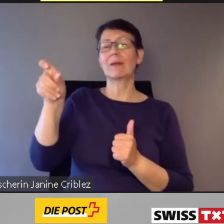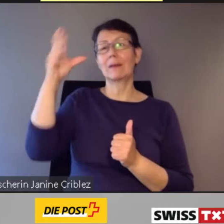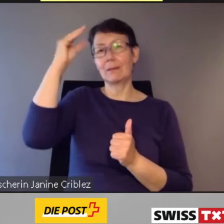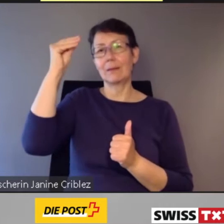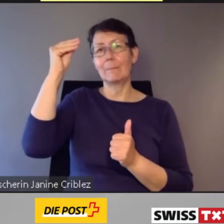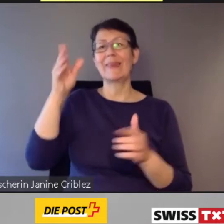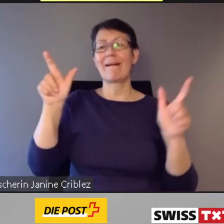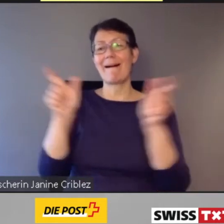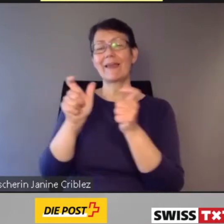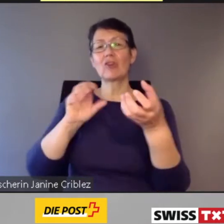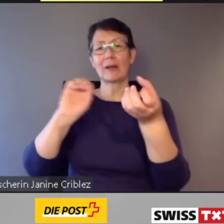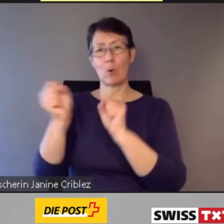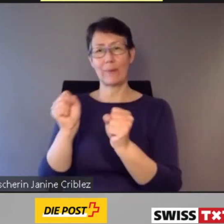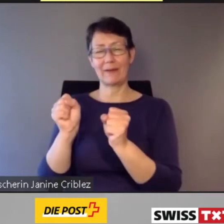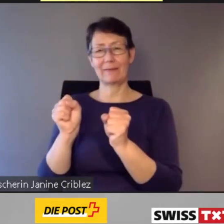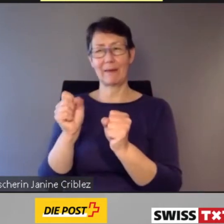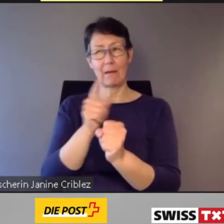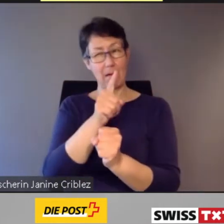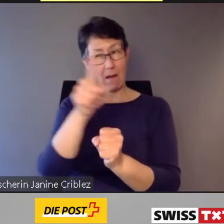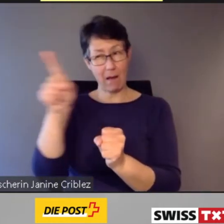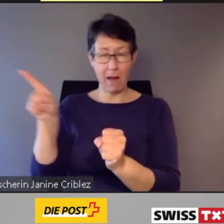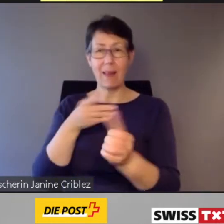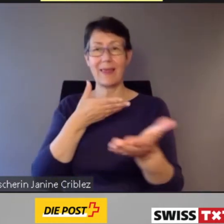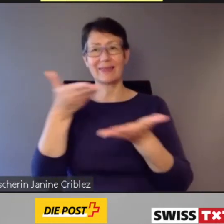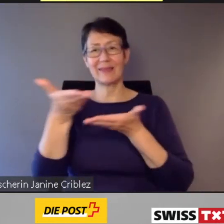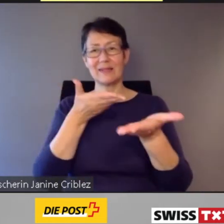müssen alle Dienstleistungen des öffentlichen Verkehrs diskriminierungsfrei